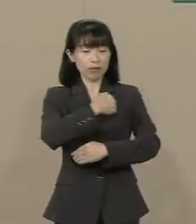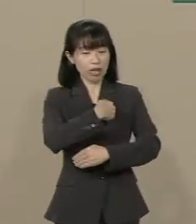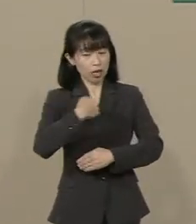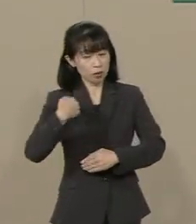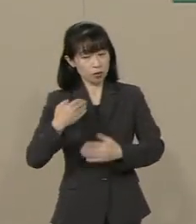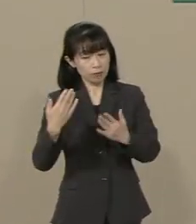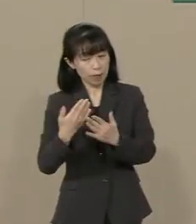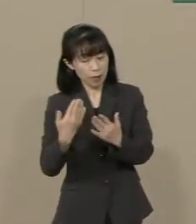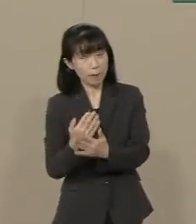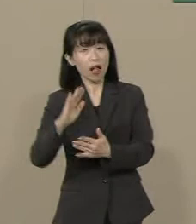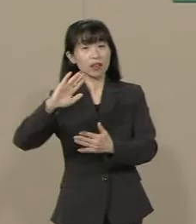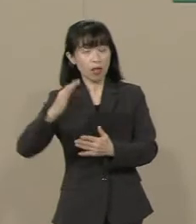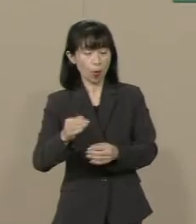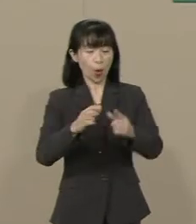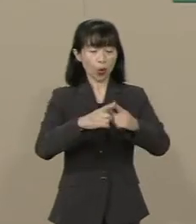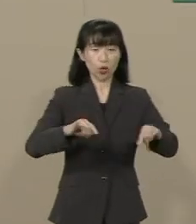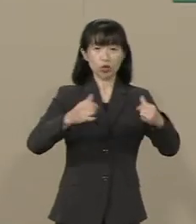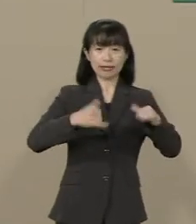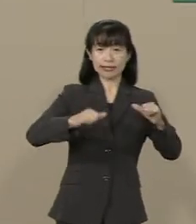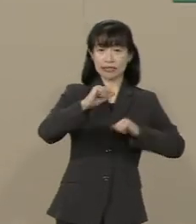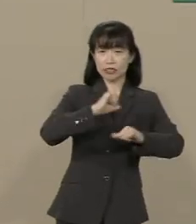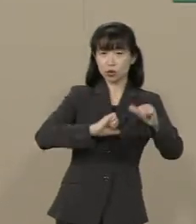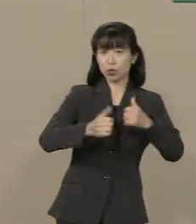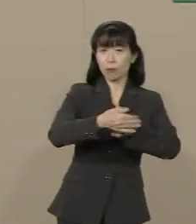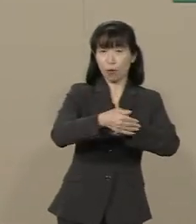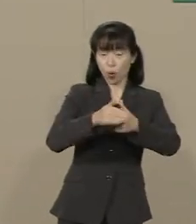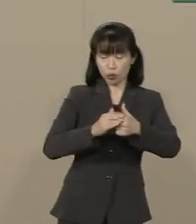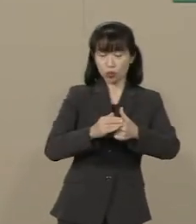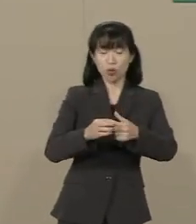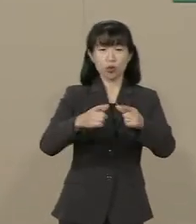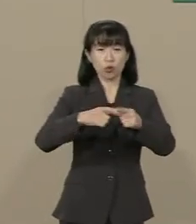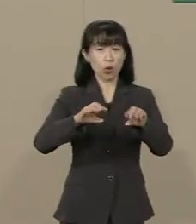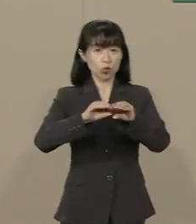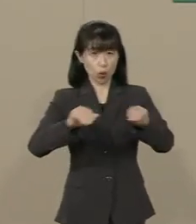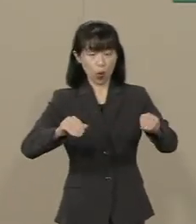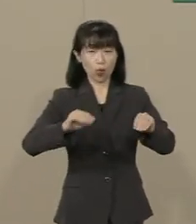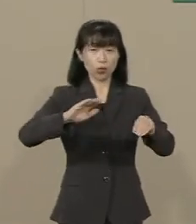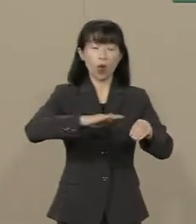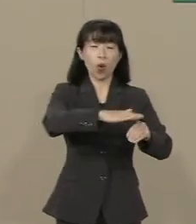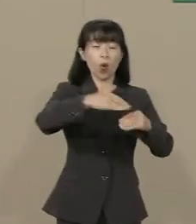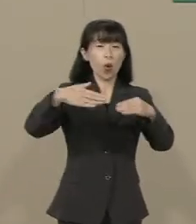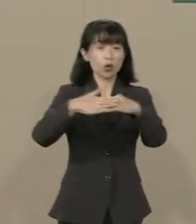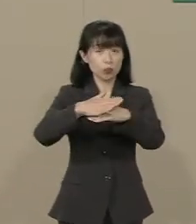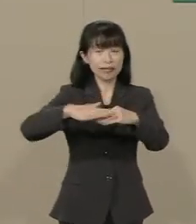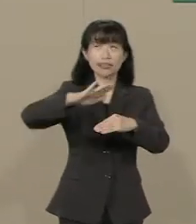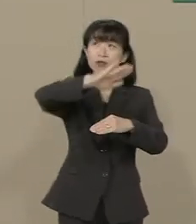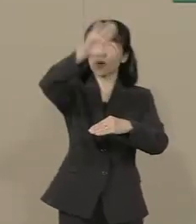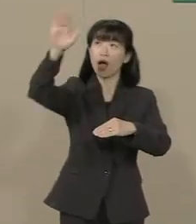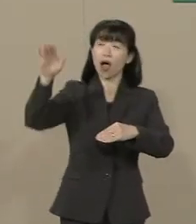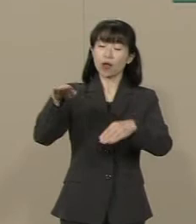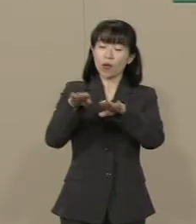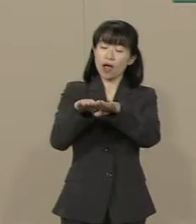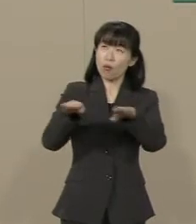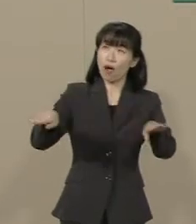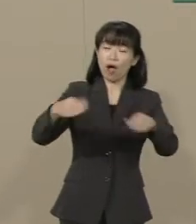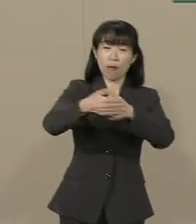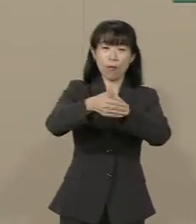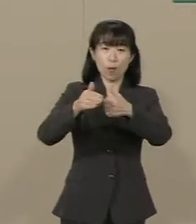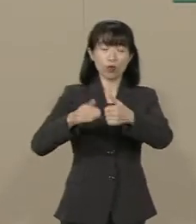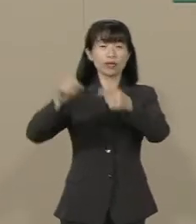国民の自由を守り国土と海 空を… 空の平和を守る そうした自衛隊を